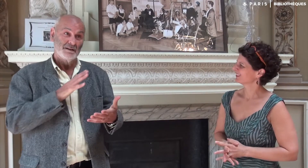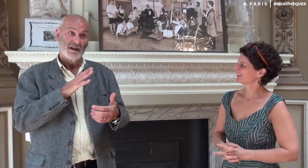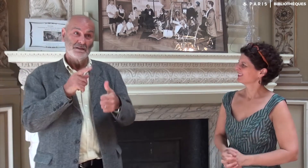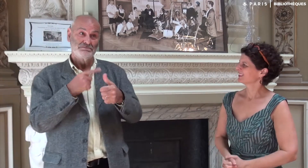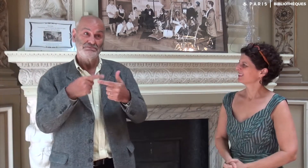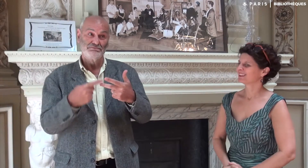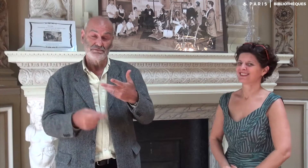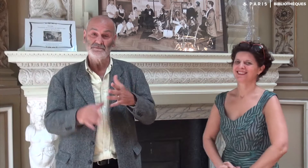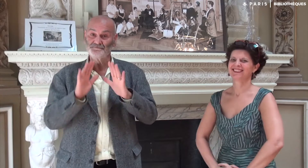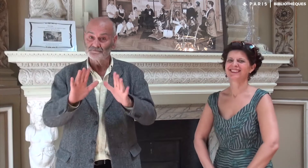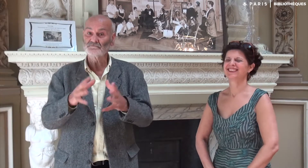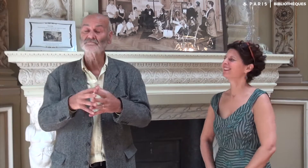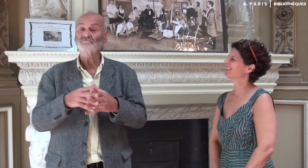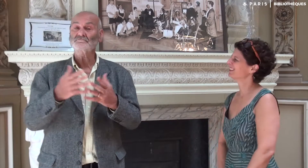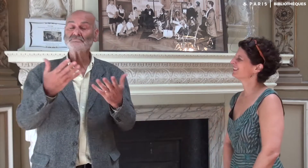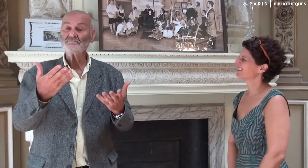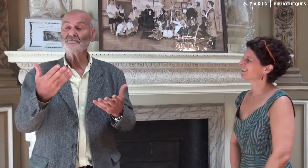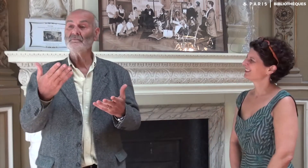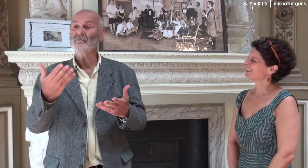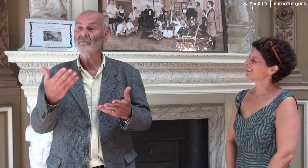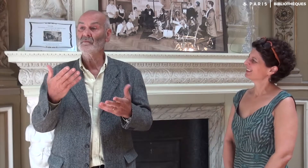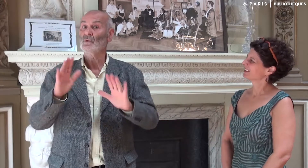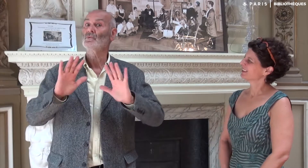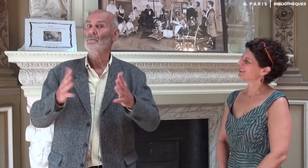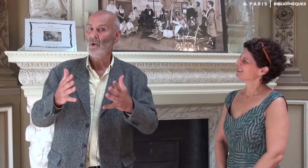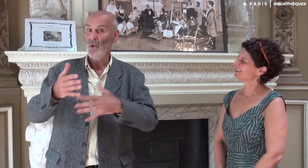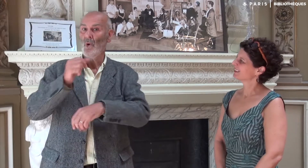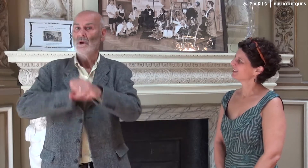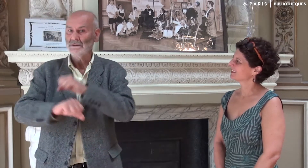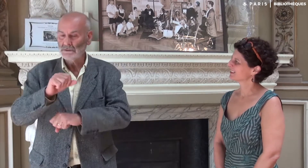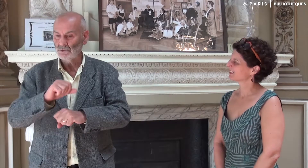Il y a tant de choses à dire ! Alors, l’organisation…